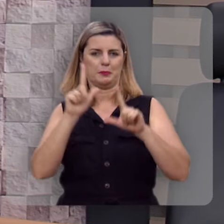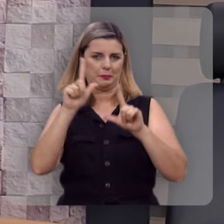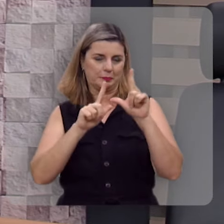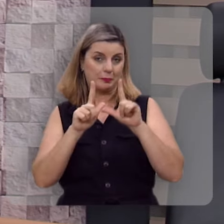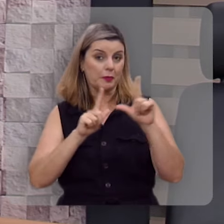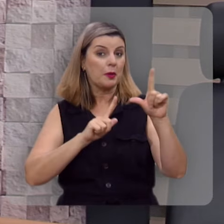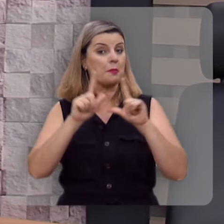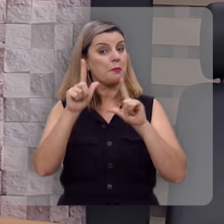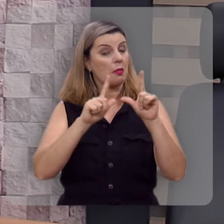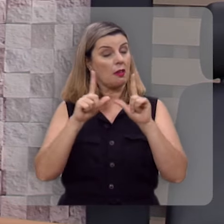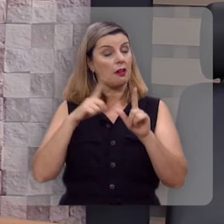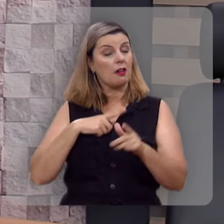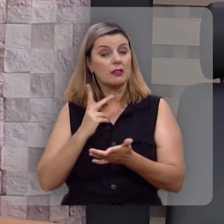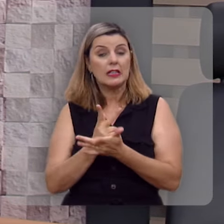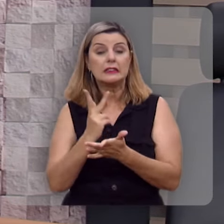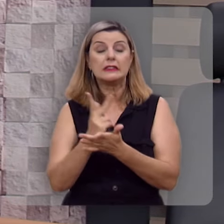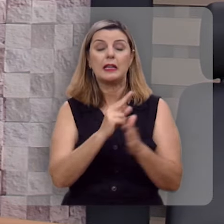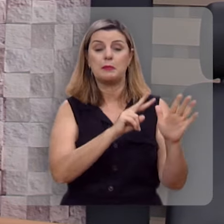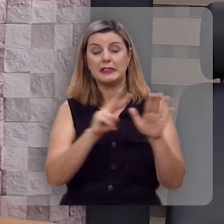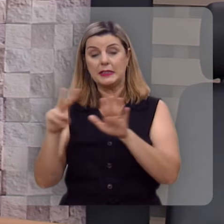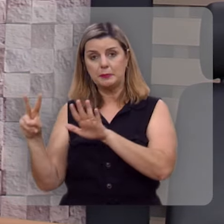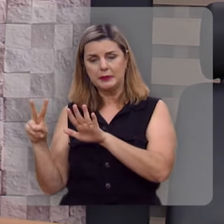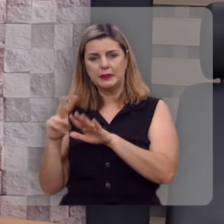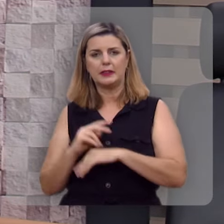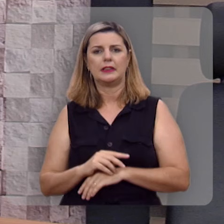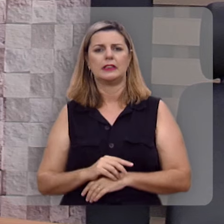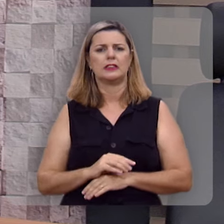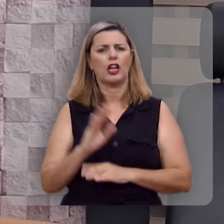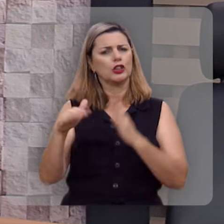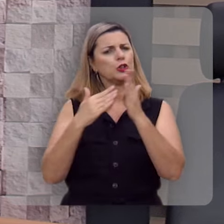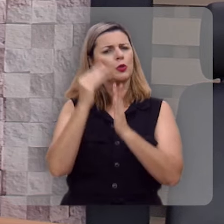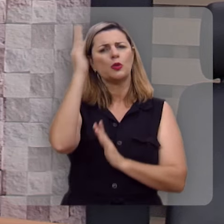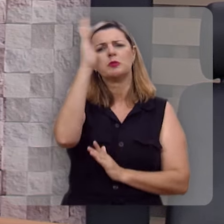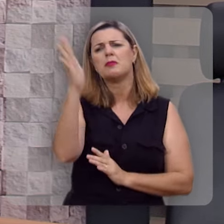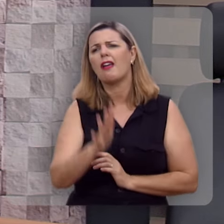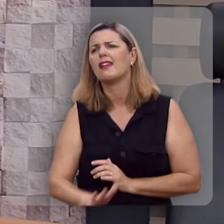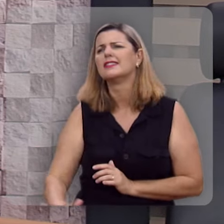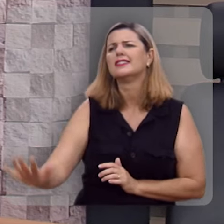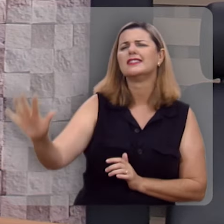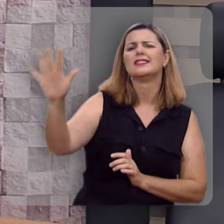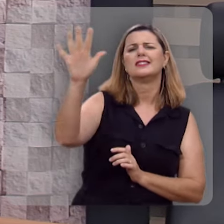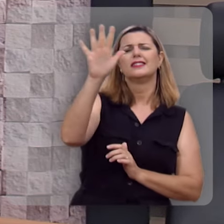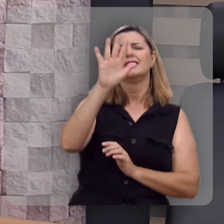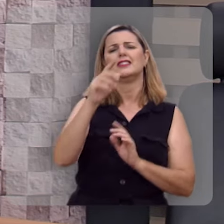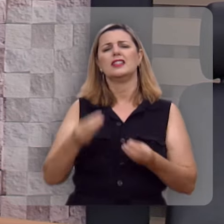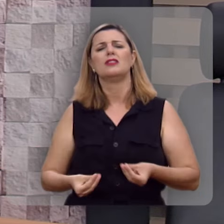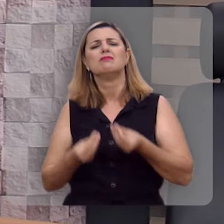Este programa tem ido ao ar toda semana em toda nação brasileira levando a esperança